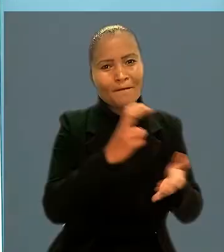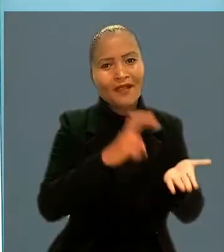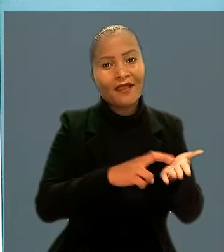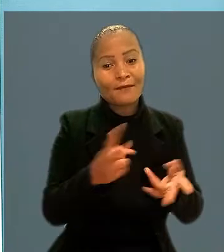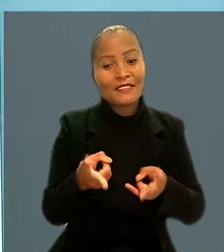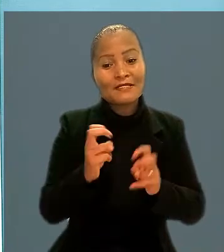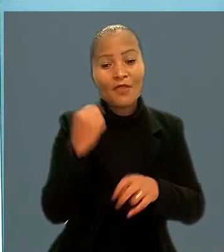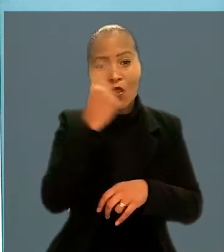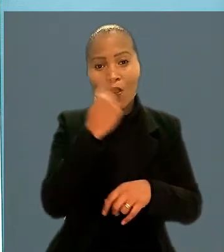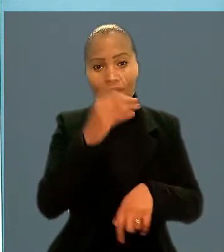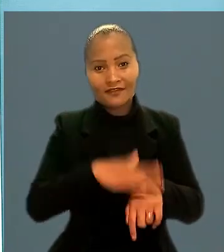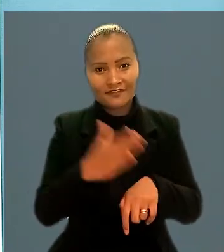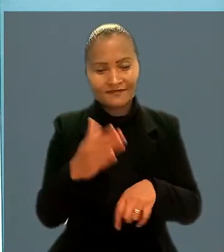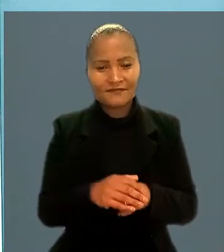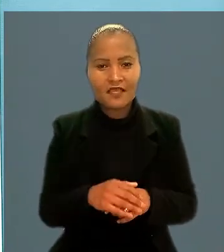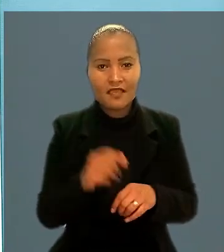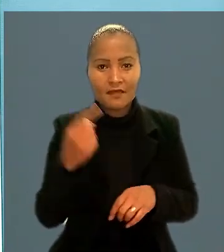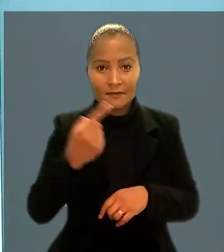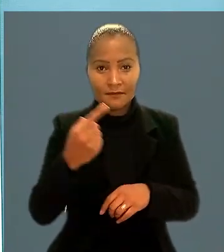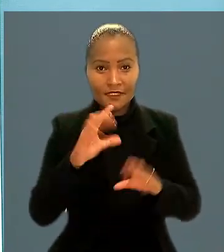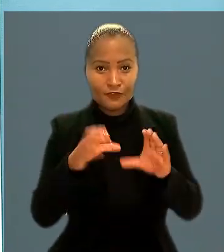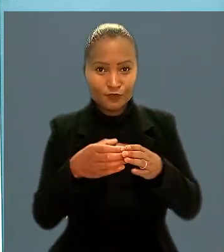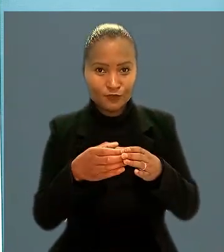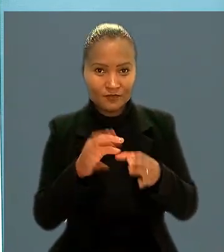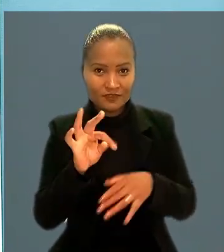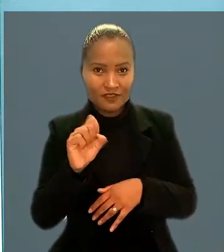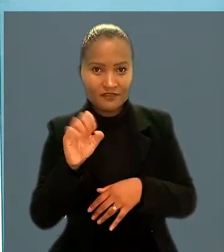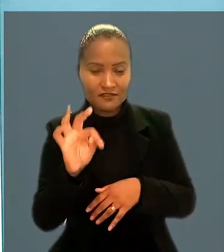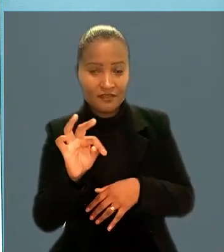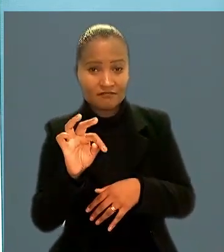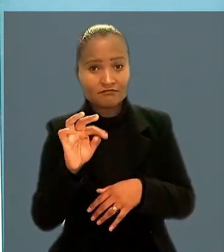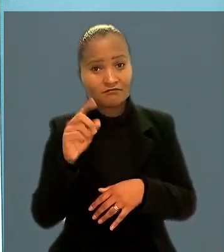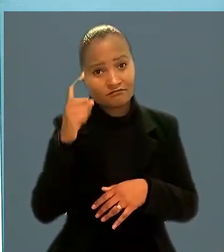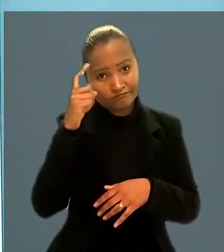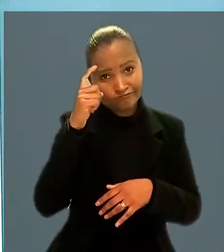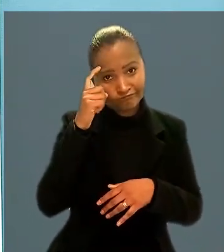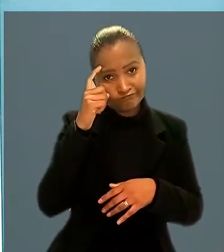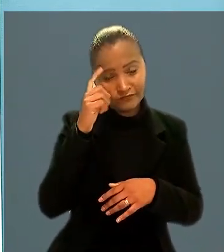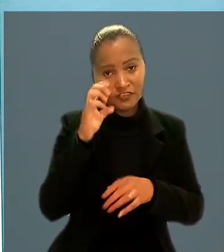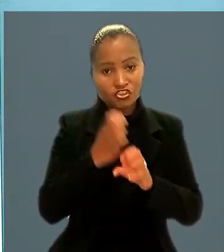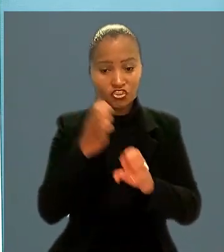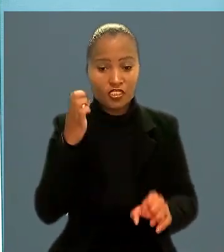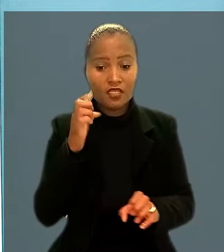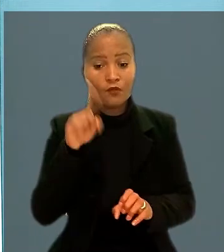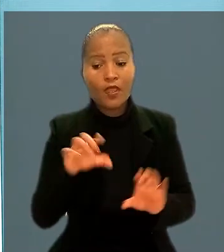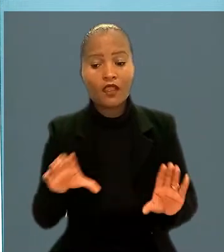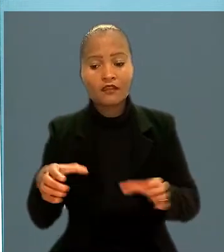A 1ª Turma do TST considerou que os engenheiros pertencem a uma categoria profissional diferenciada.